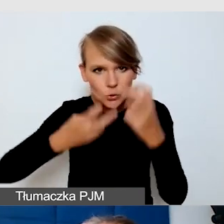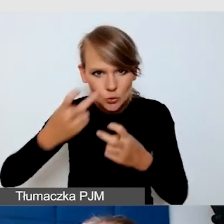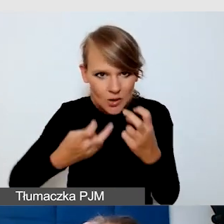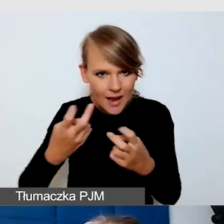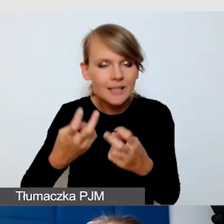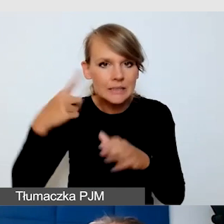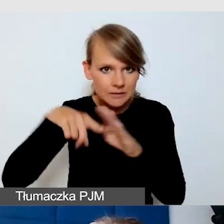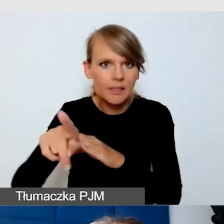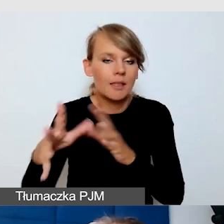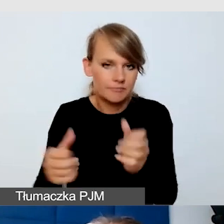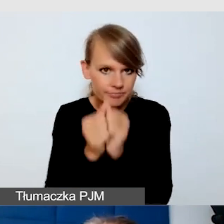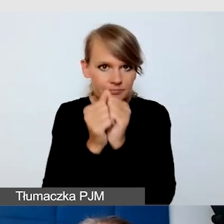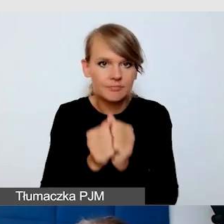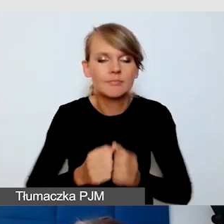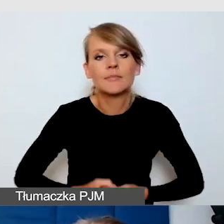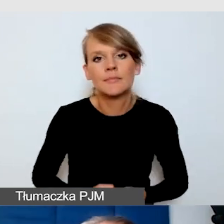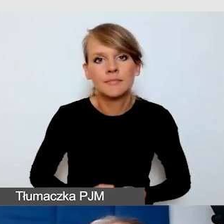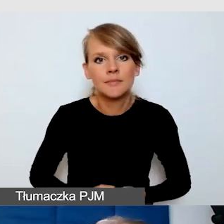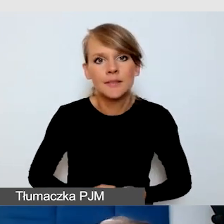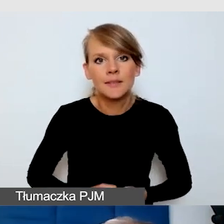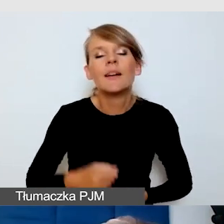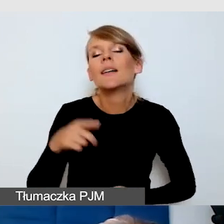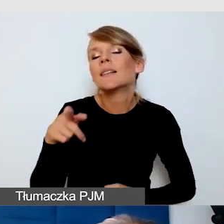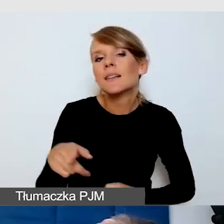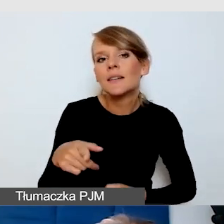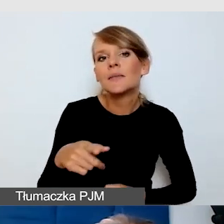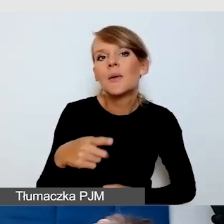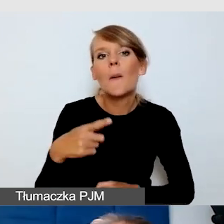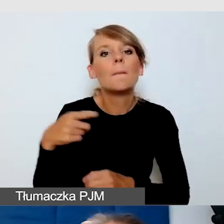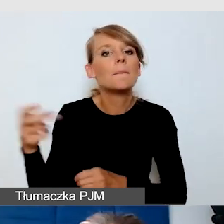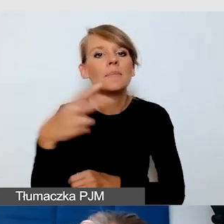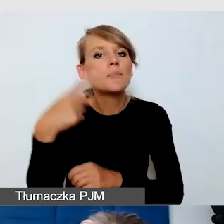Podstawowym plusem tych napisów jest to, że są bezpłatne,